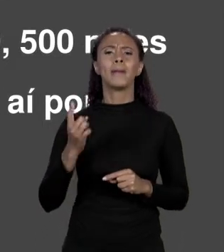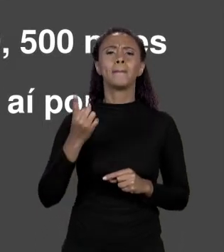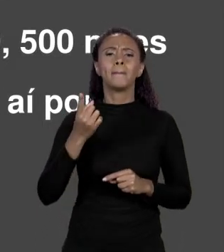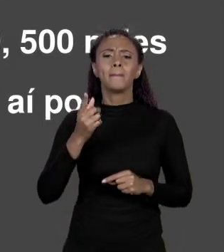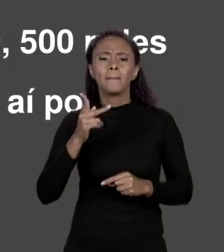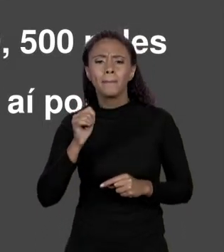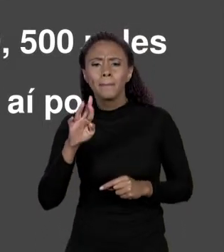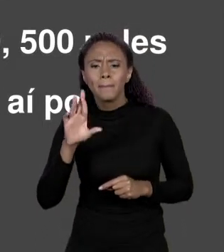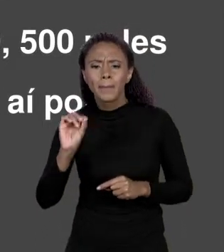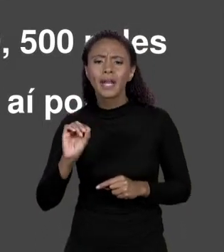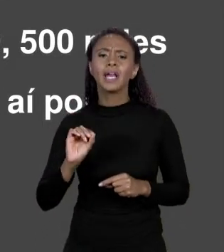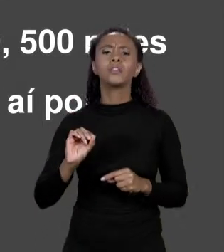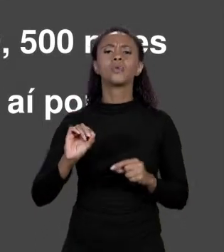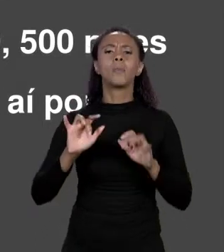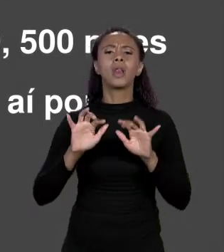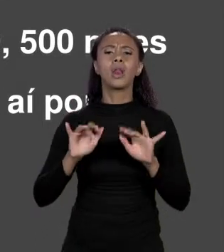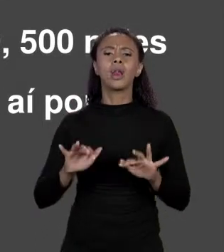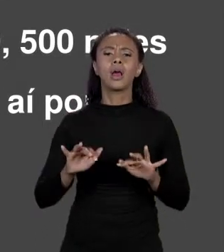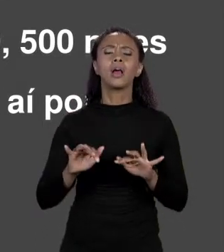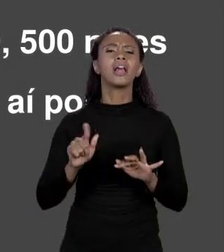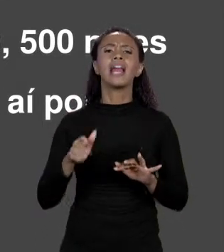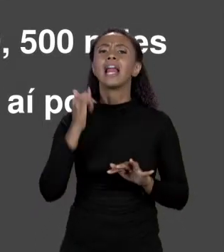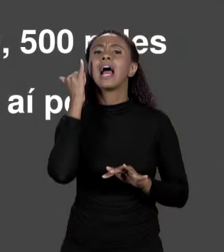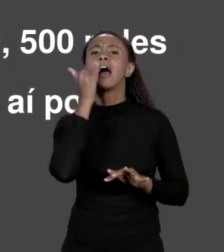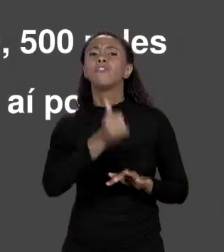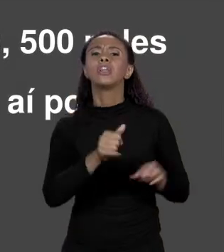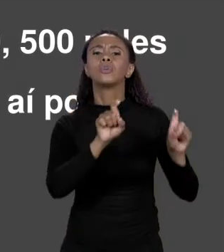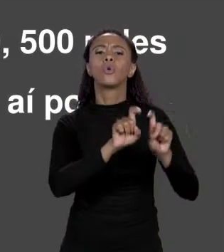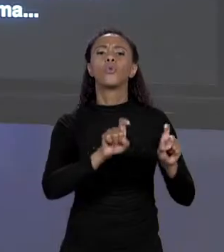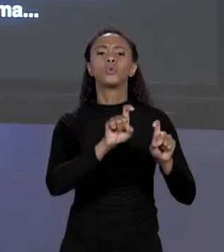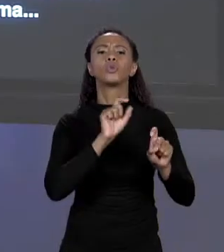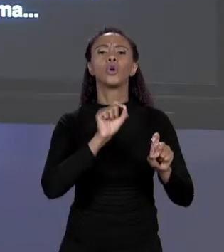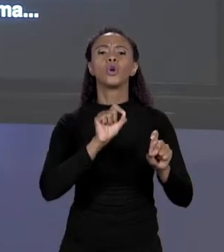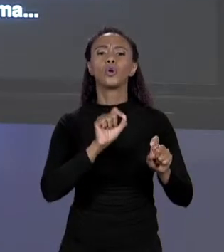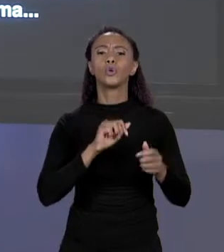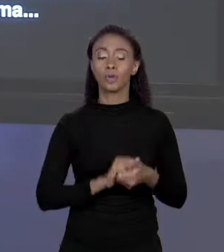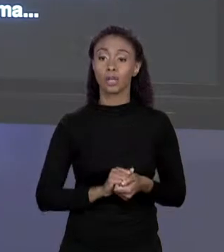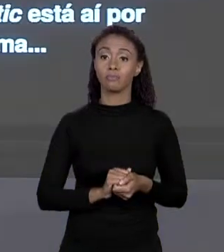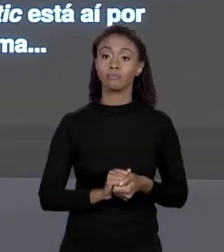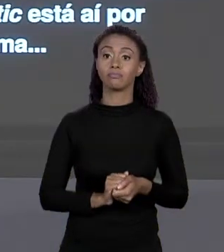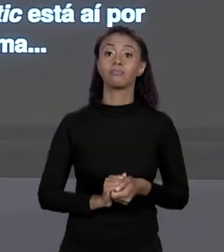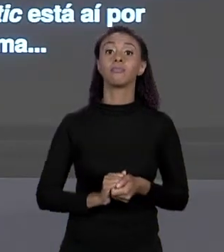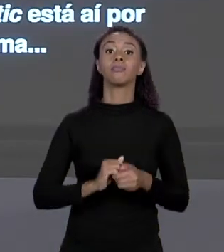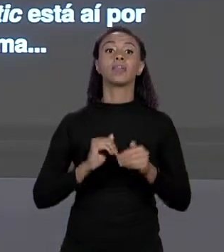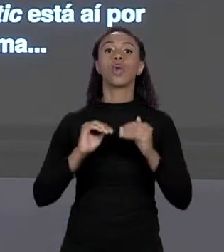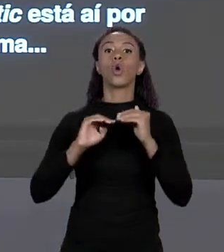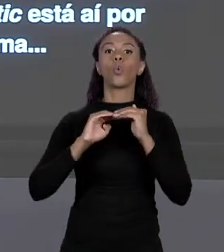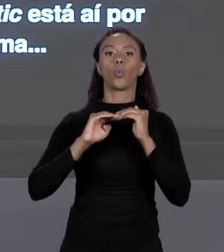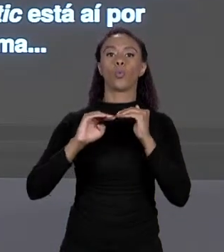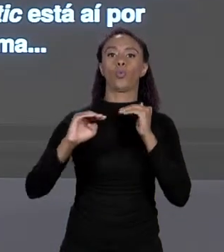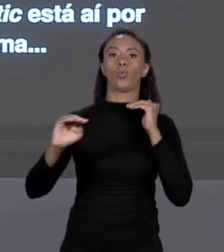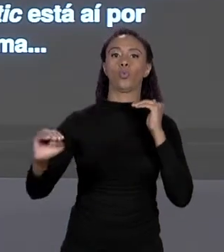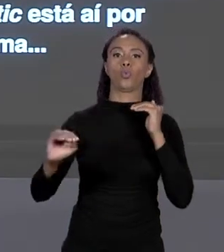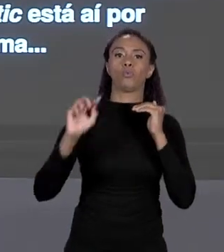MEMÓRIA PARA QUATRO "DOUBLES". É ISSO QUE ELE FAZ. CONSECUTIVOS. ARMAZENA NESSE